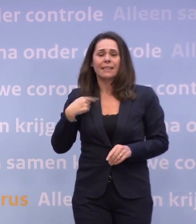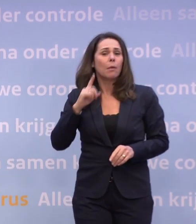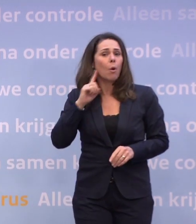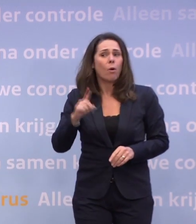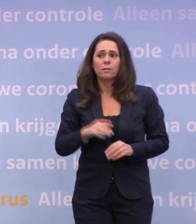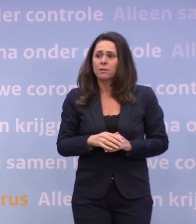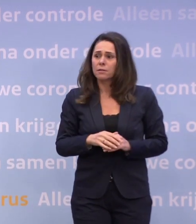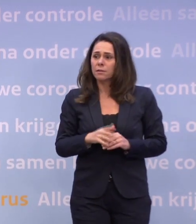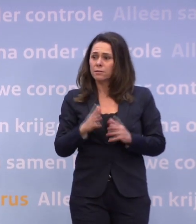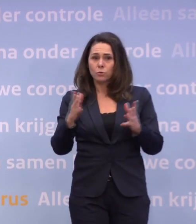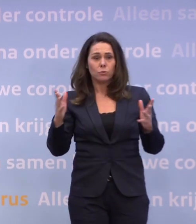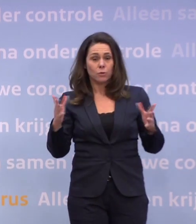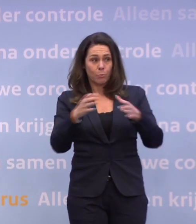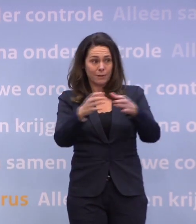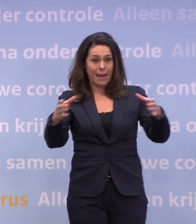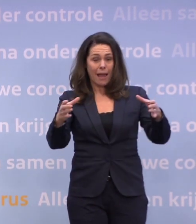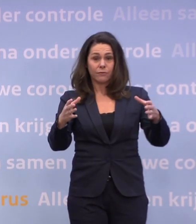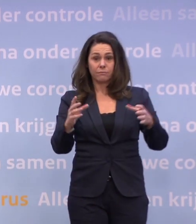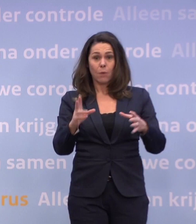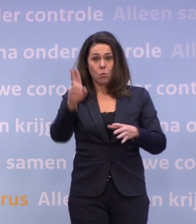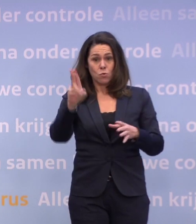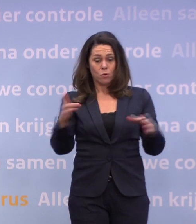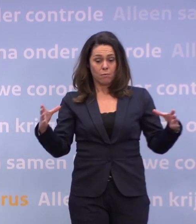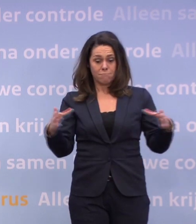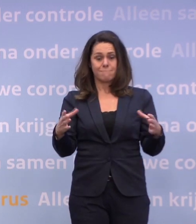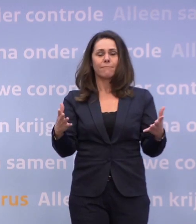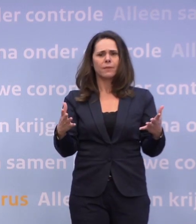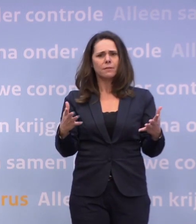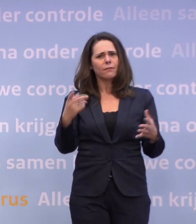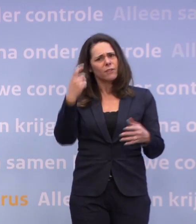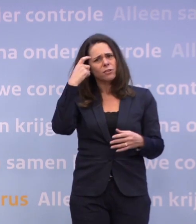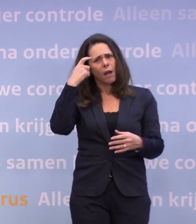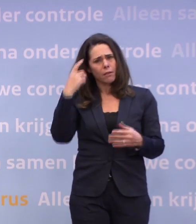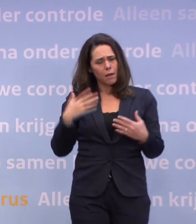Dierenparken worden afgehuurd door bedrijven. Is het verstandig als bedrijven dat doen, is het toegestaan?